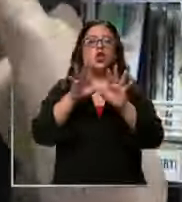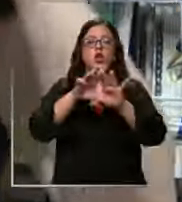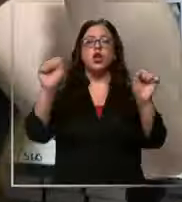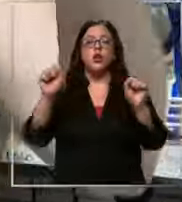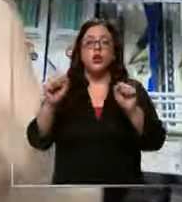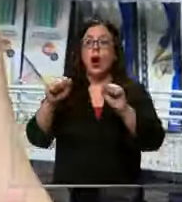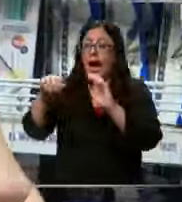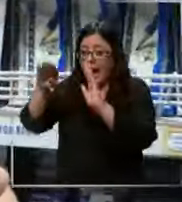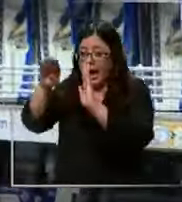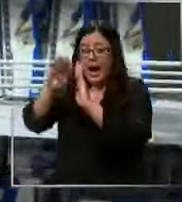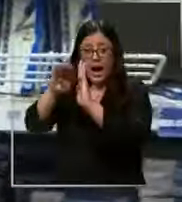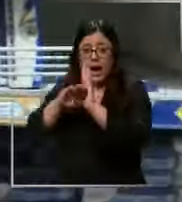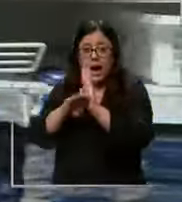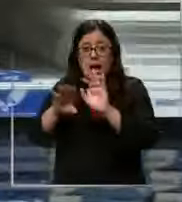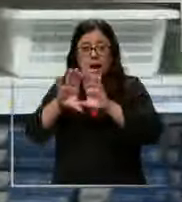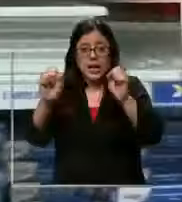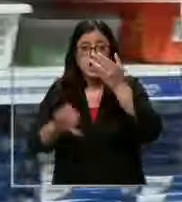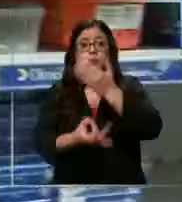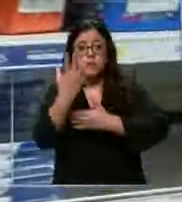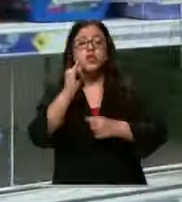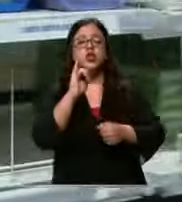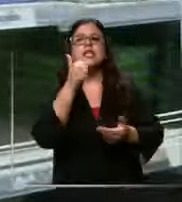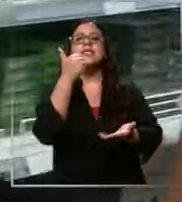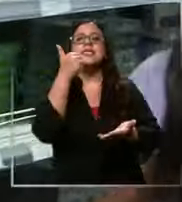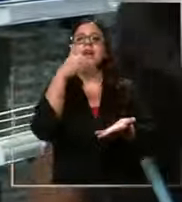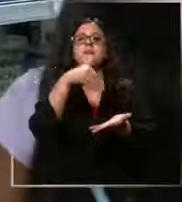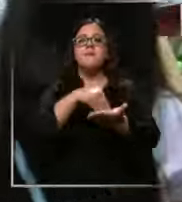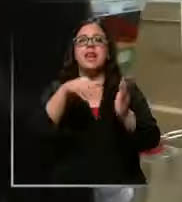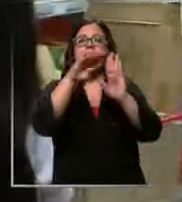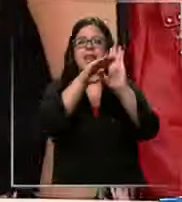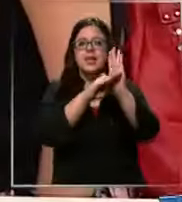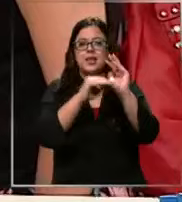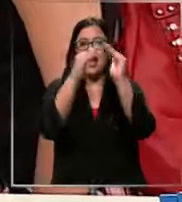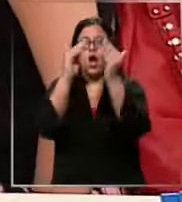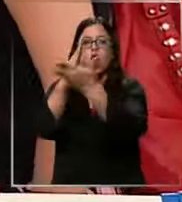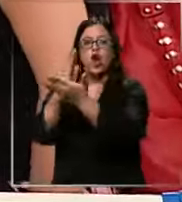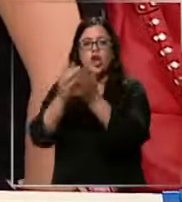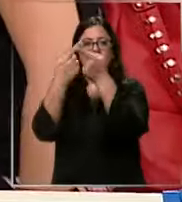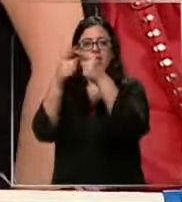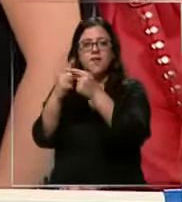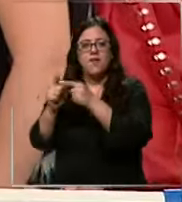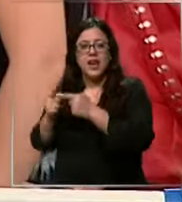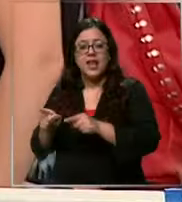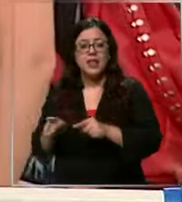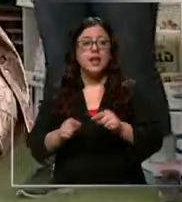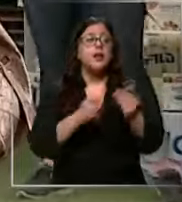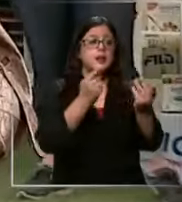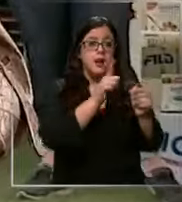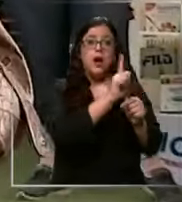tienen cargados distintos 6000 listas 6000 listas 6000 listas porque cada colegio tiene su lista y